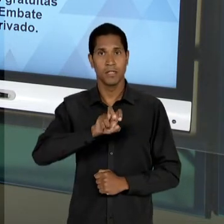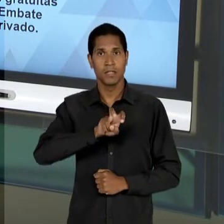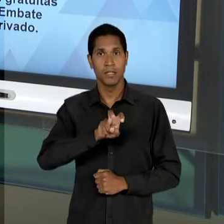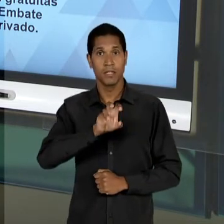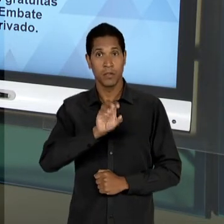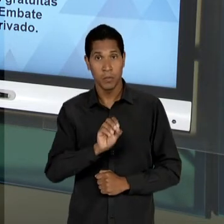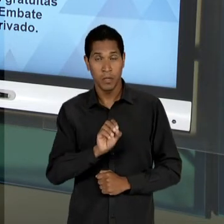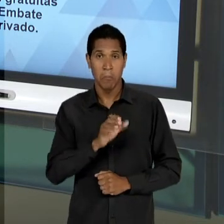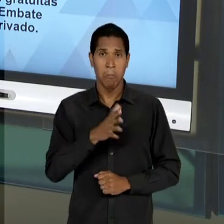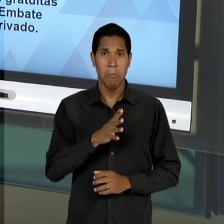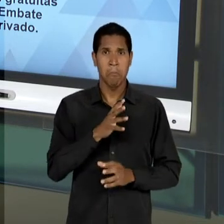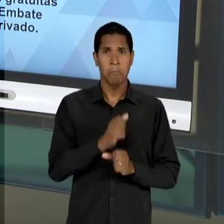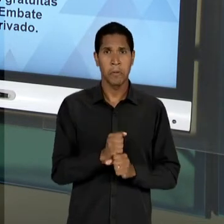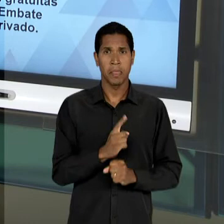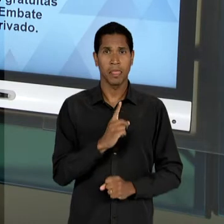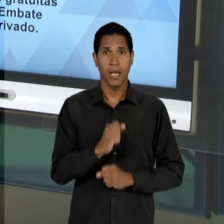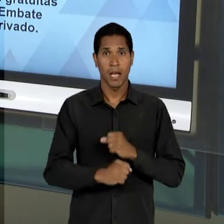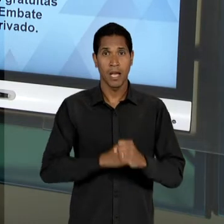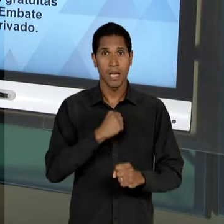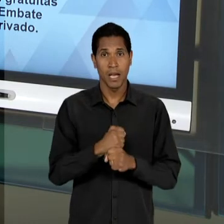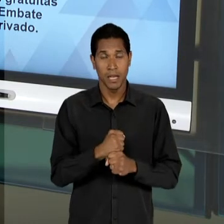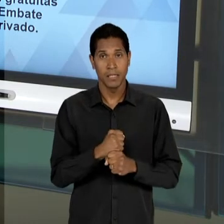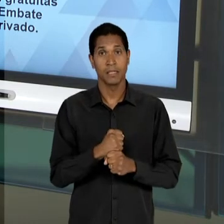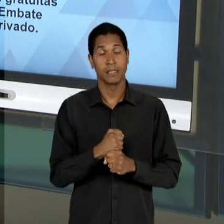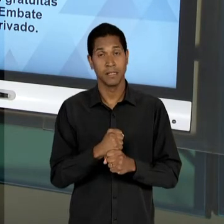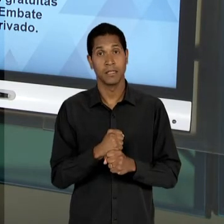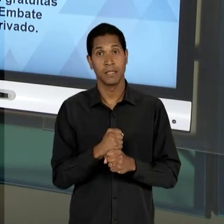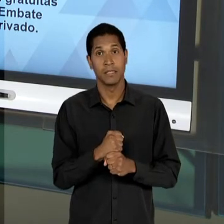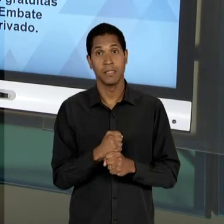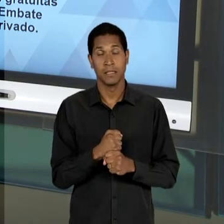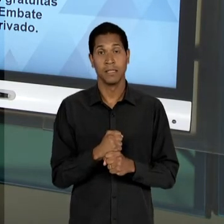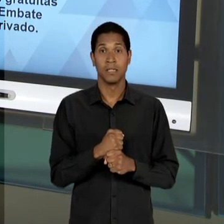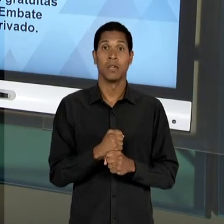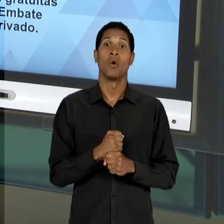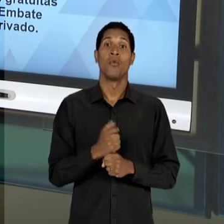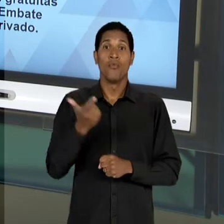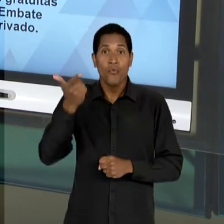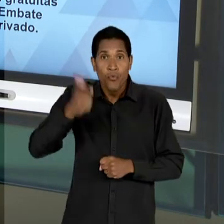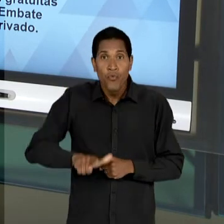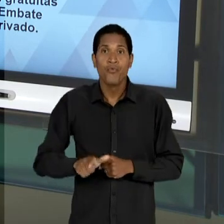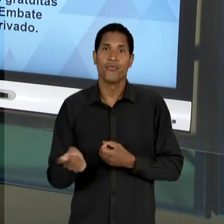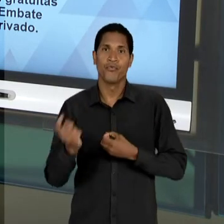DEZ ANOS ELE VOLTA À CENA, OU SEJA, DE UMA CERTA